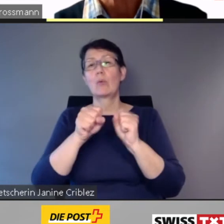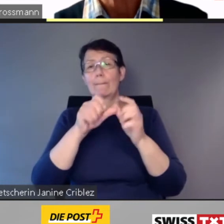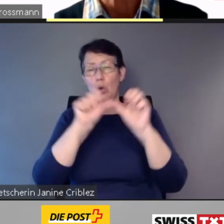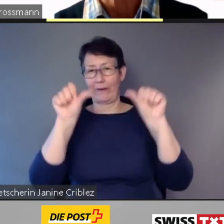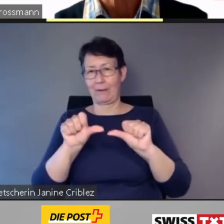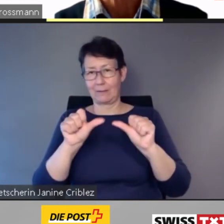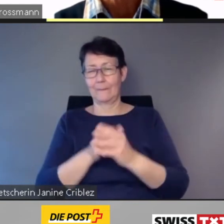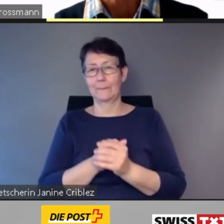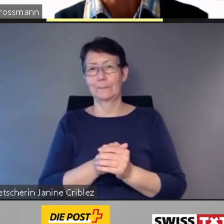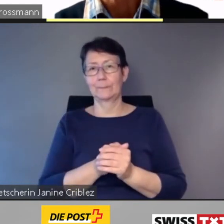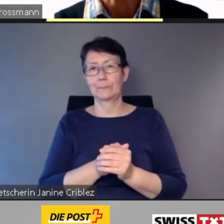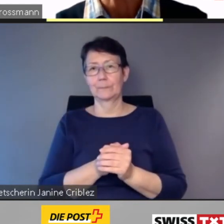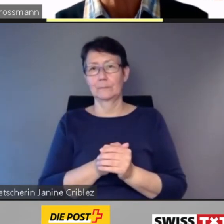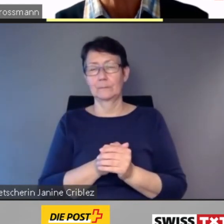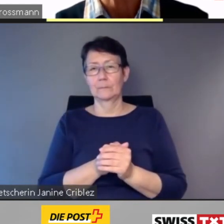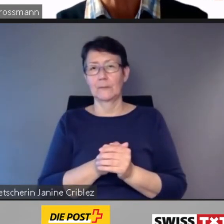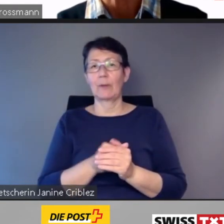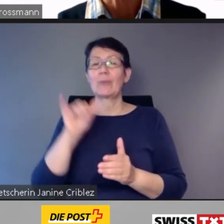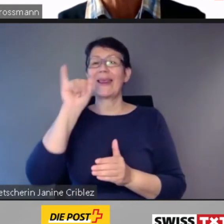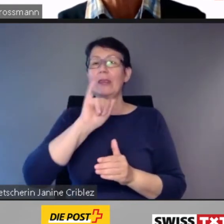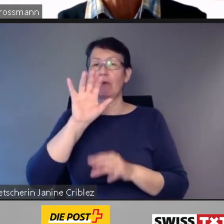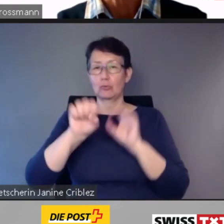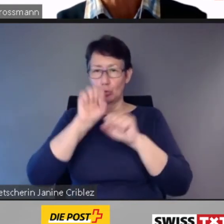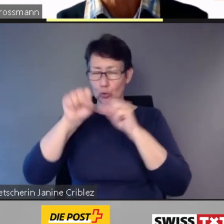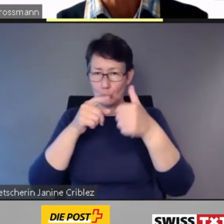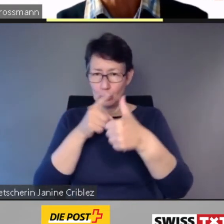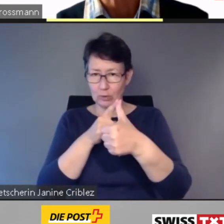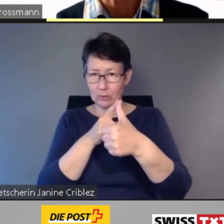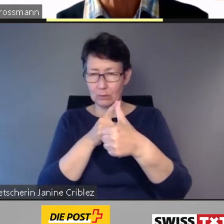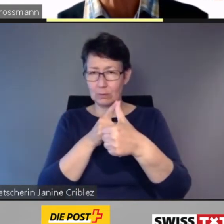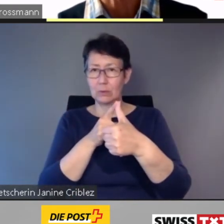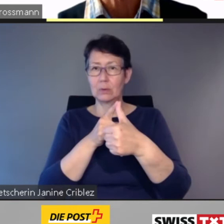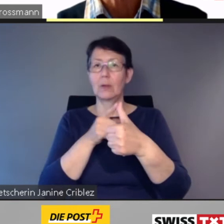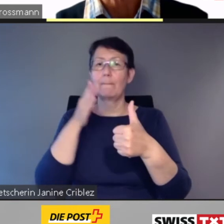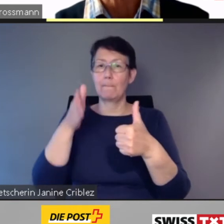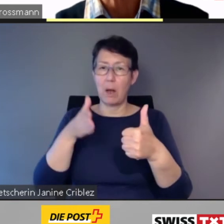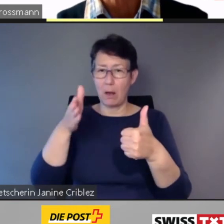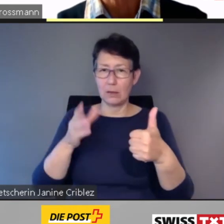Bei der Infrastruktur, bei den Zügen und bei der Kundeninformation.